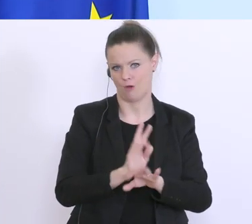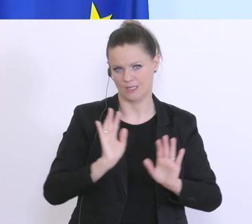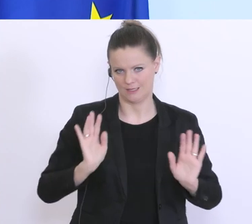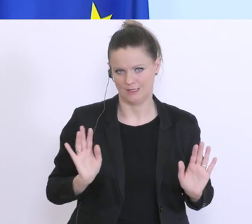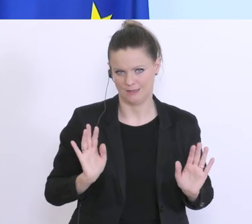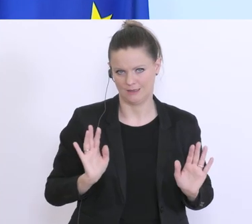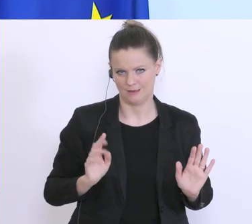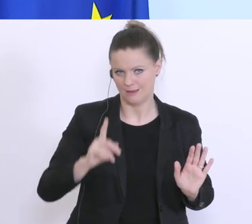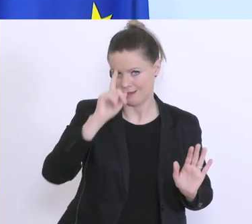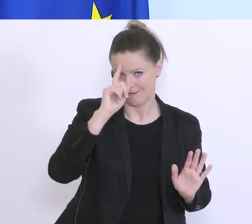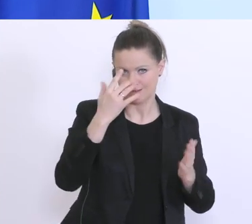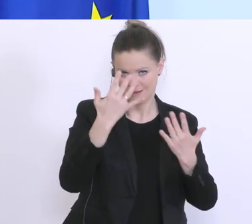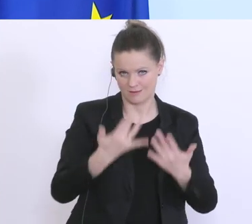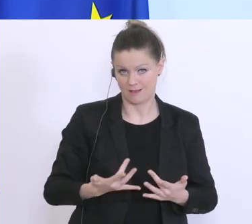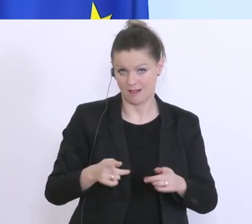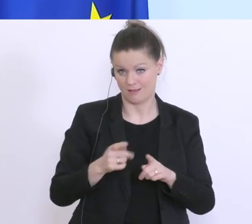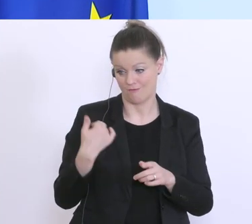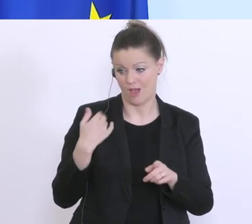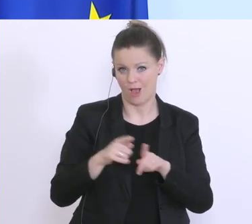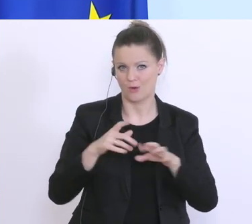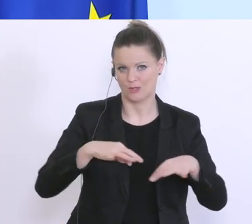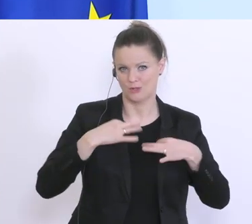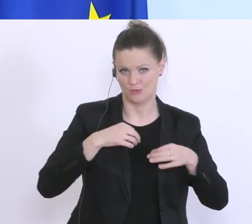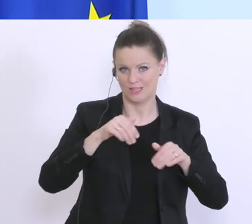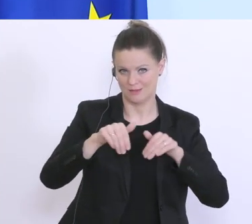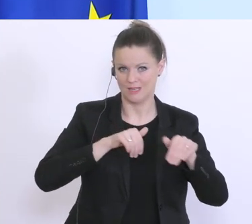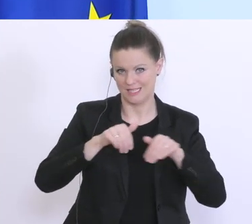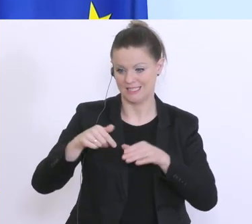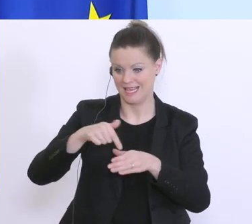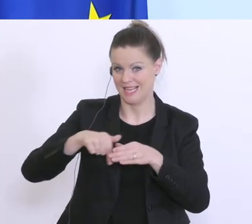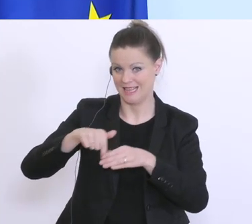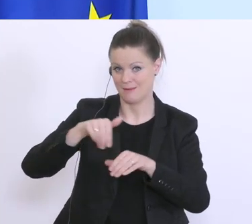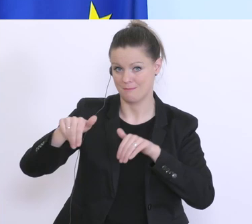wie sie auch vom Gesundheitsminister und vom Innenminister präsentiert worden sind. Hier